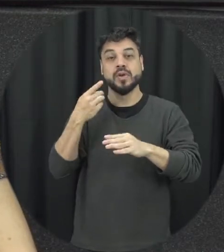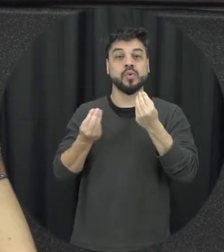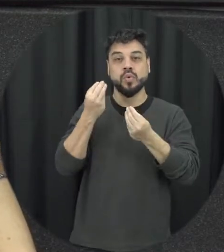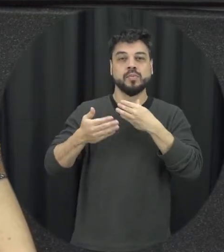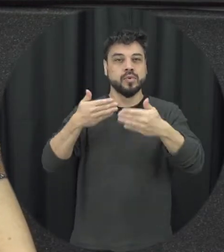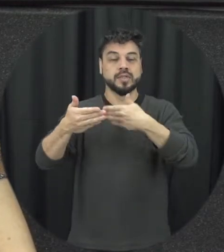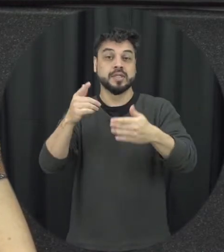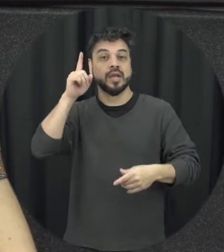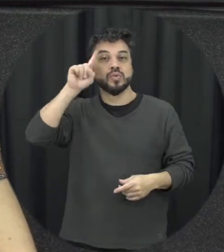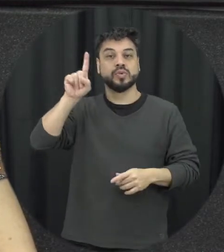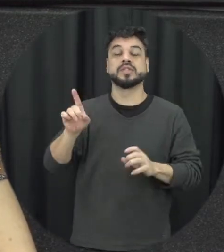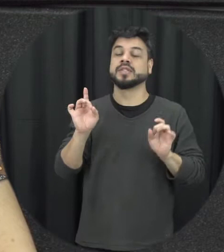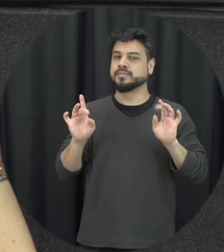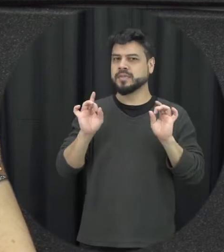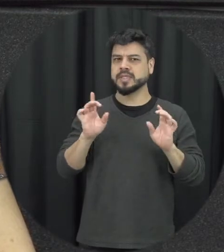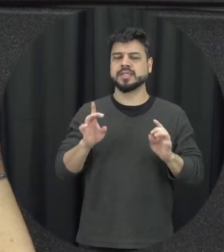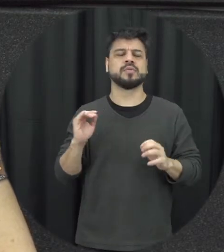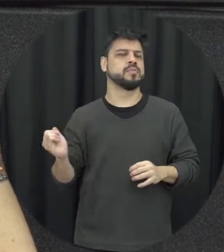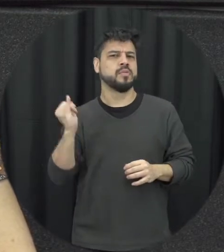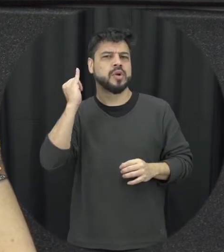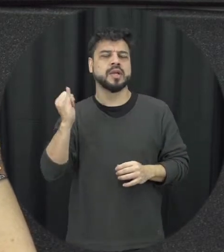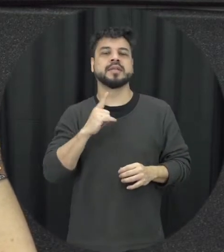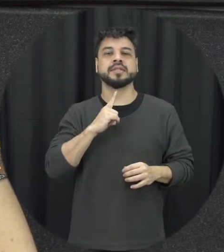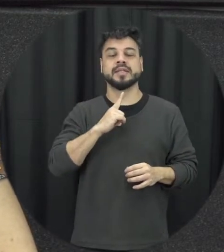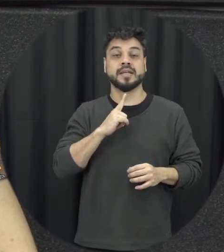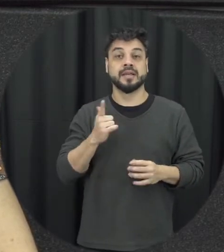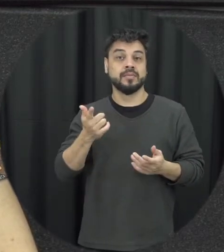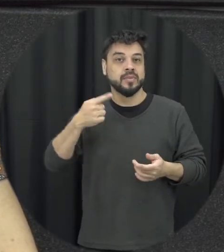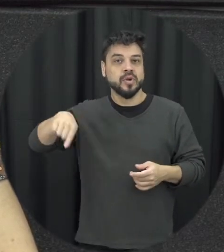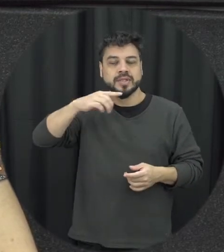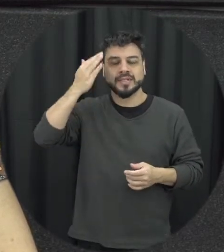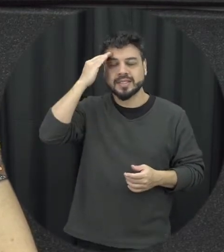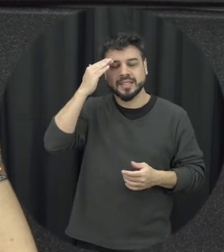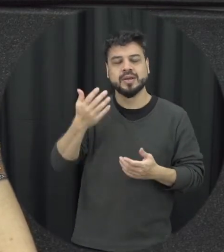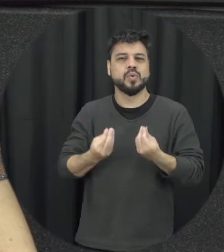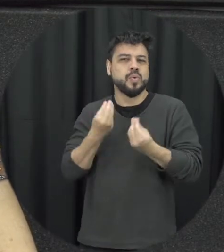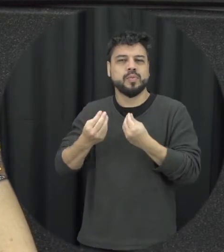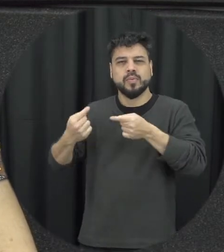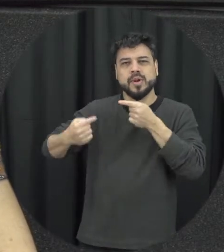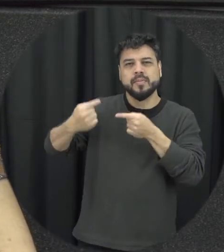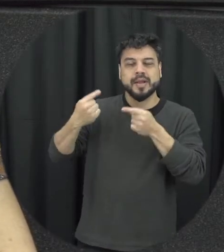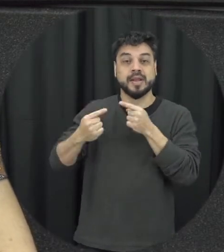muito importante a gente tem uma noção na importância de tarde batendo abordando esse tema